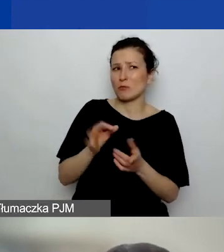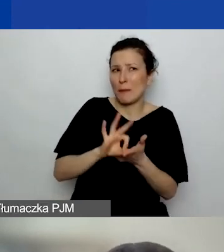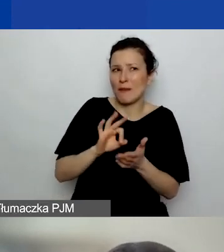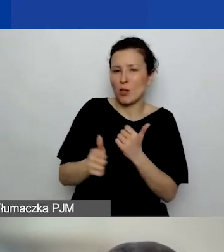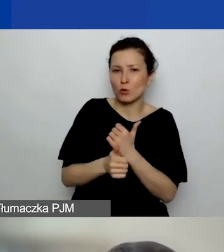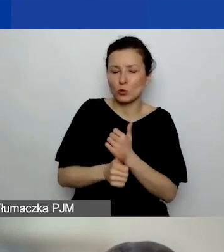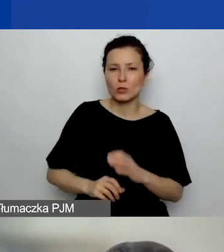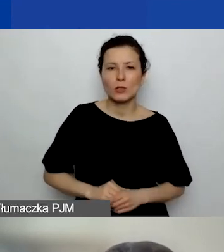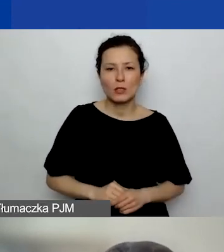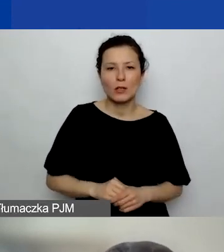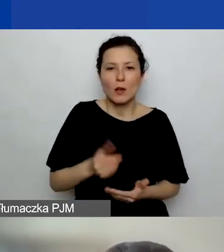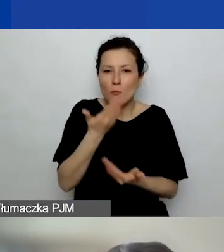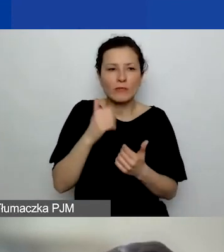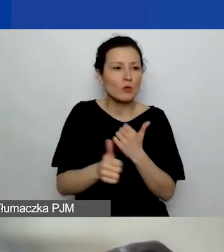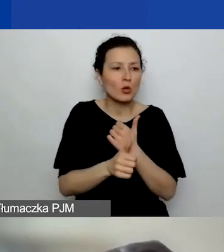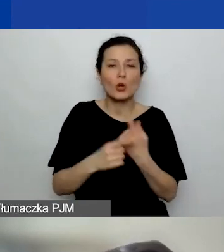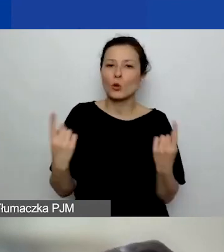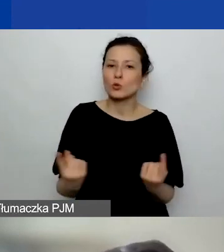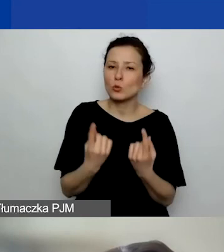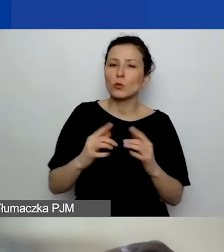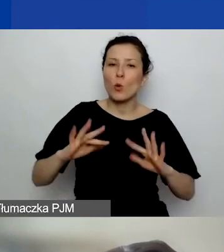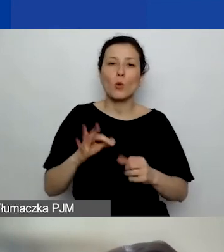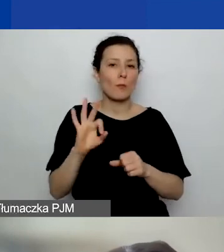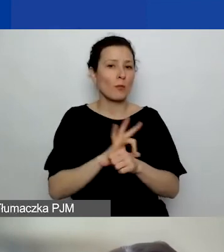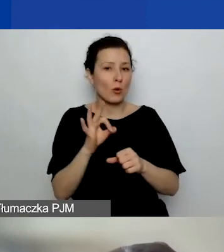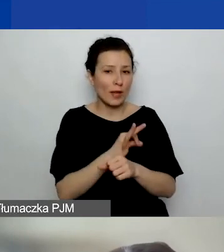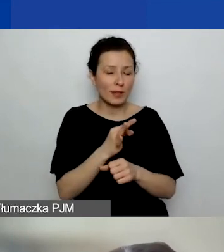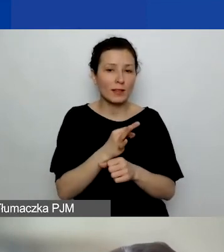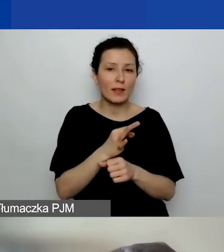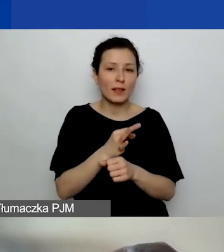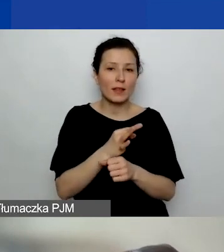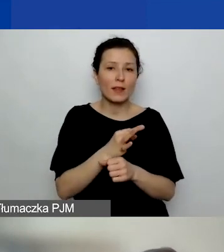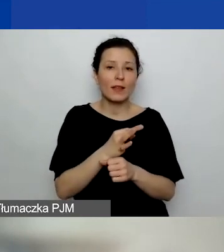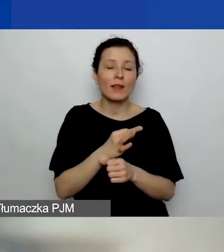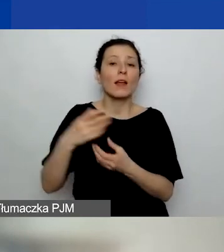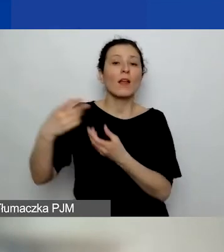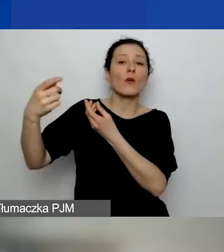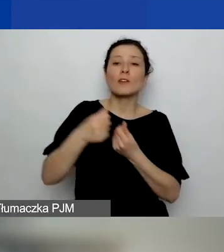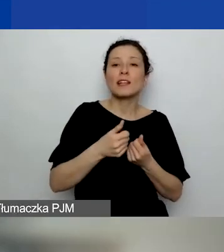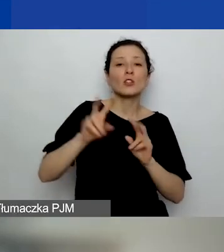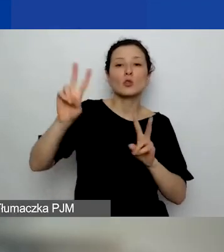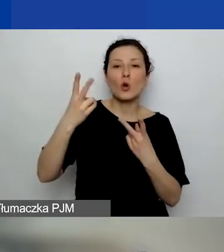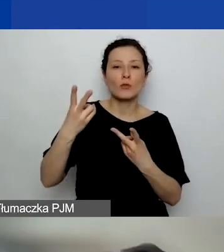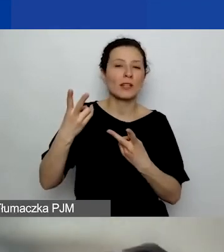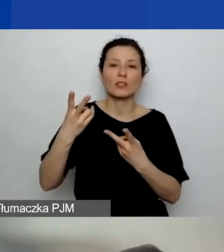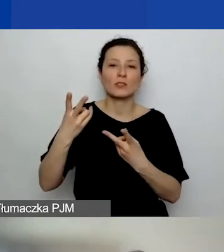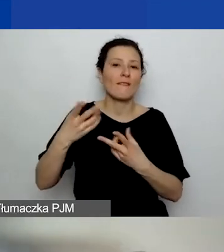Nie wiem, czy chodzi o sytuację, że to są projekty finansowane ze środków komercyjnych, typu, że są np. firmy po prostu,